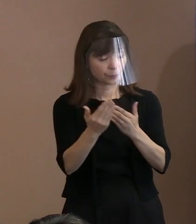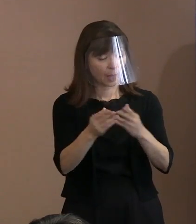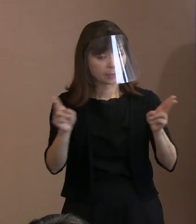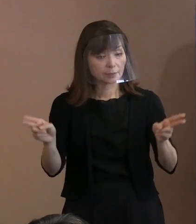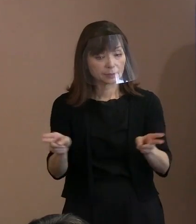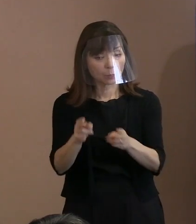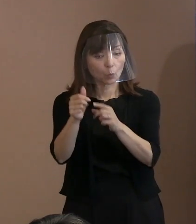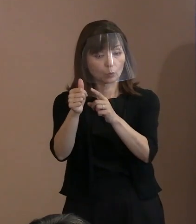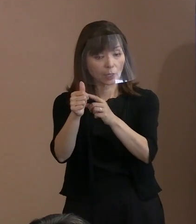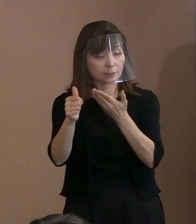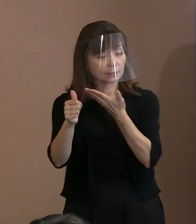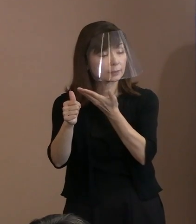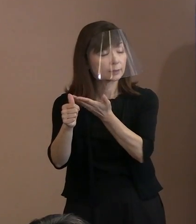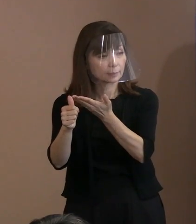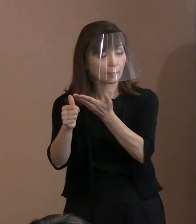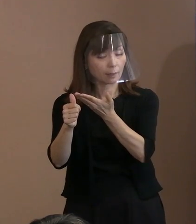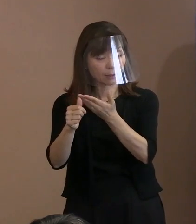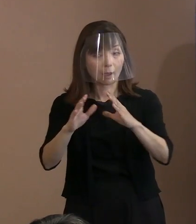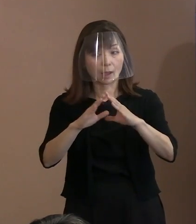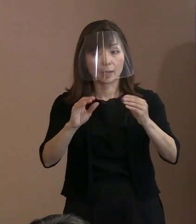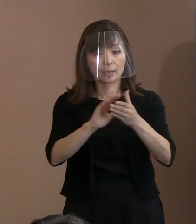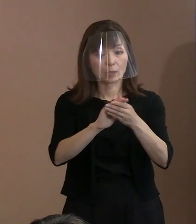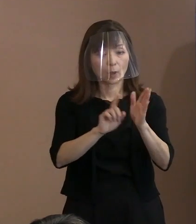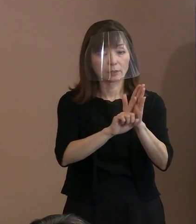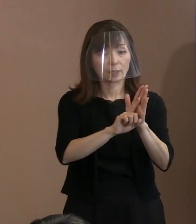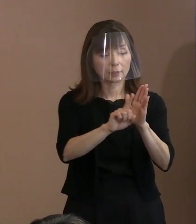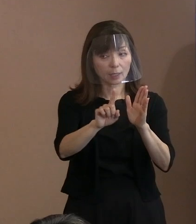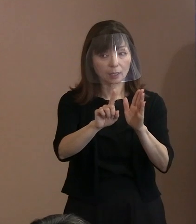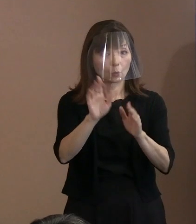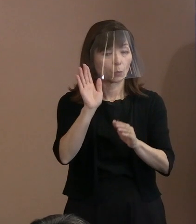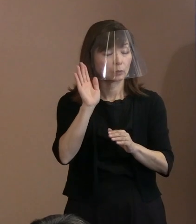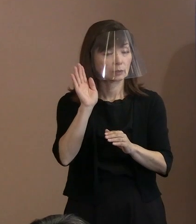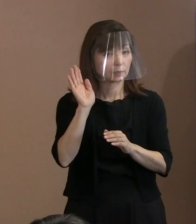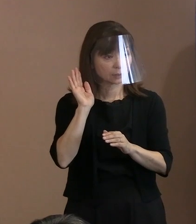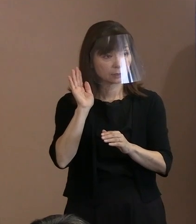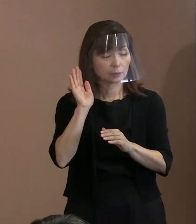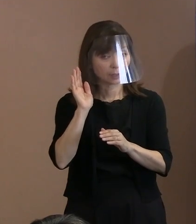平和宣言を聞かれた方も ピンとこられる方も､